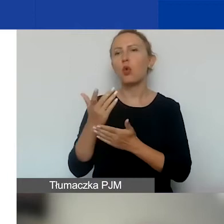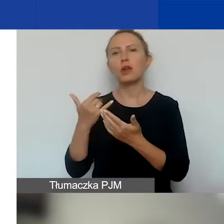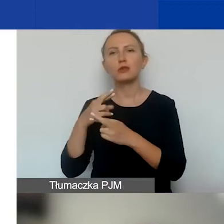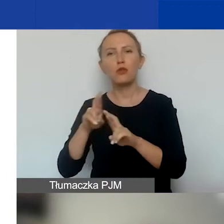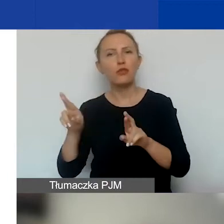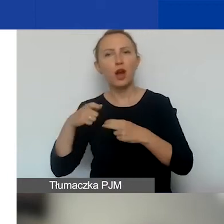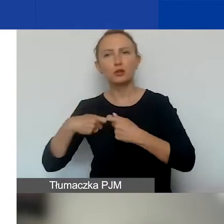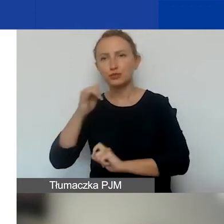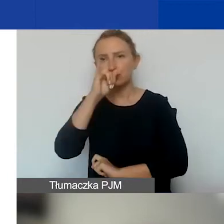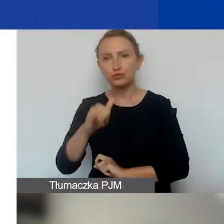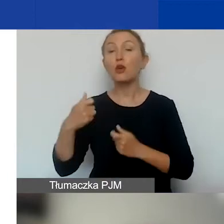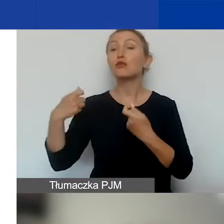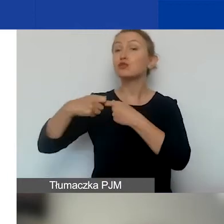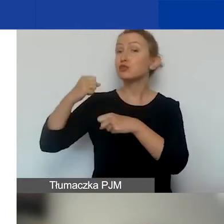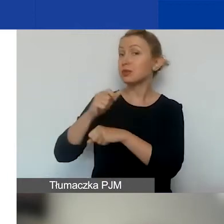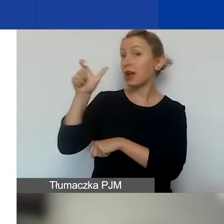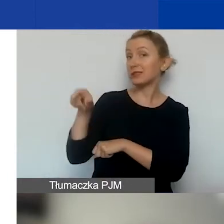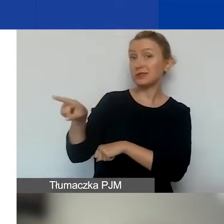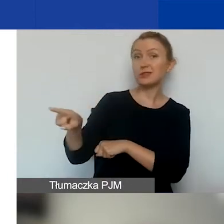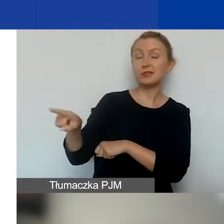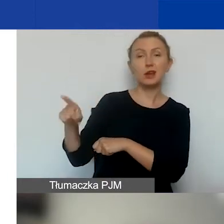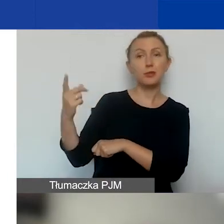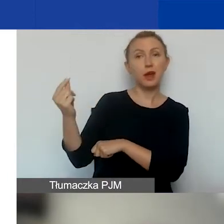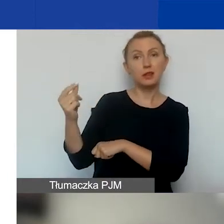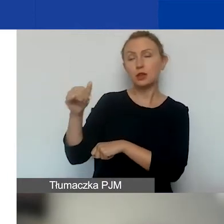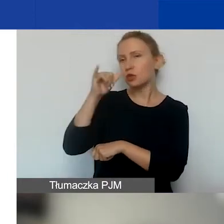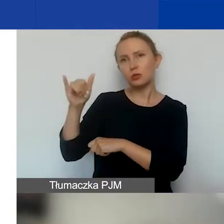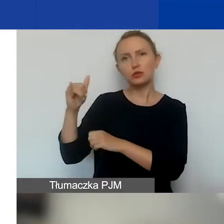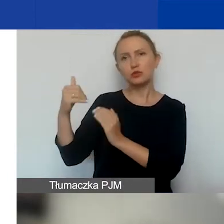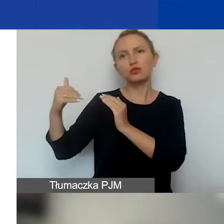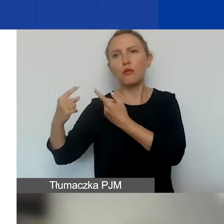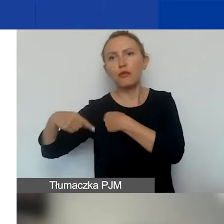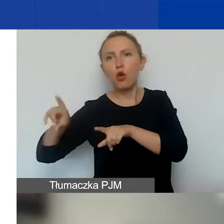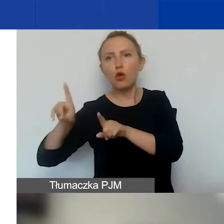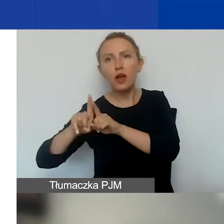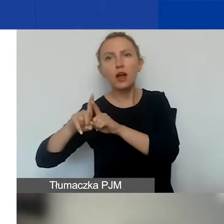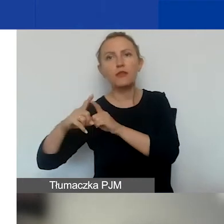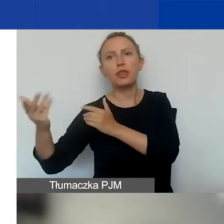To znaczy, że partner tak naprawdę nie może być podwykonawcą, nie może wystawiać wam faktury.